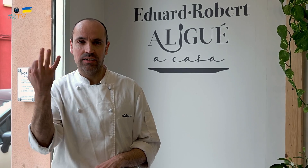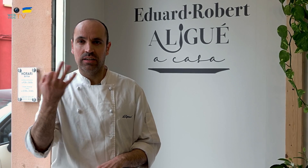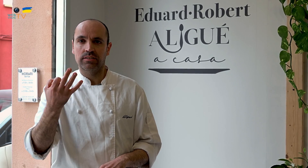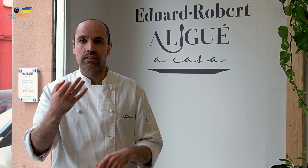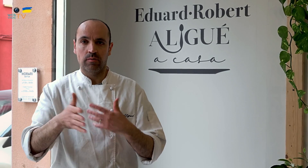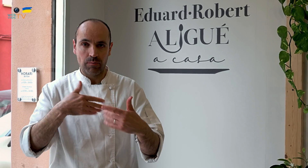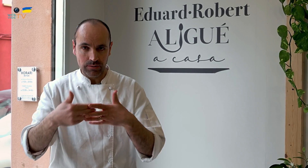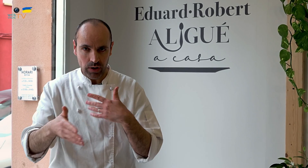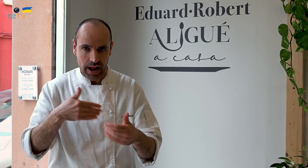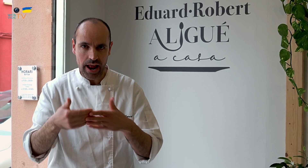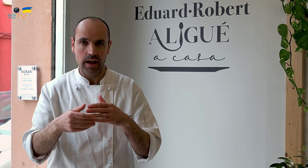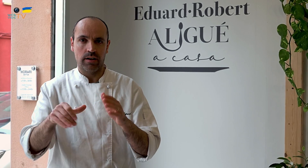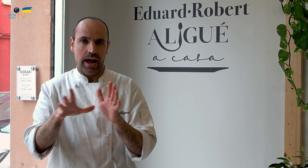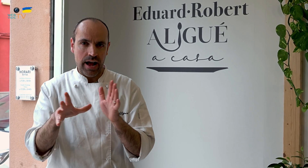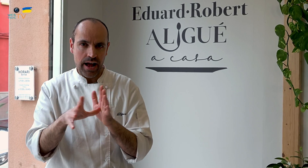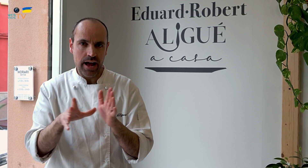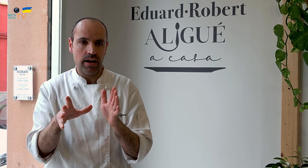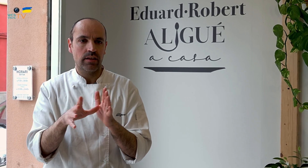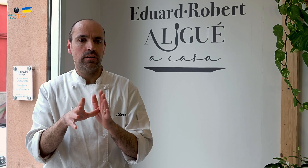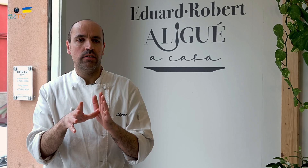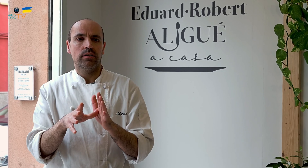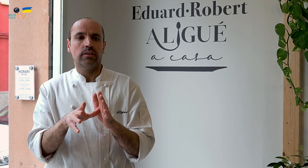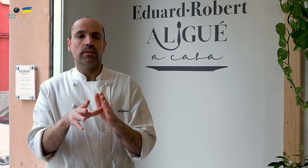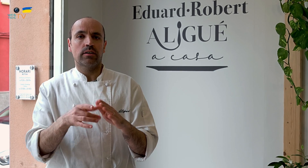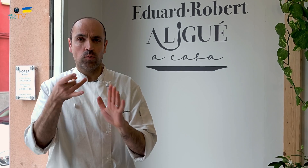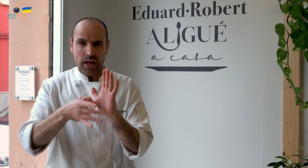de cercanía, de calidad,